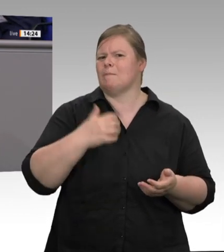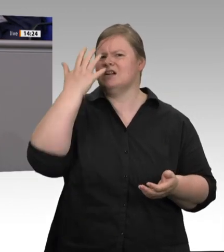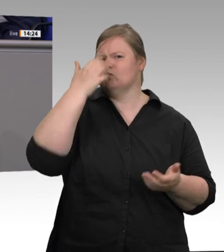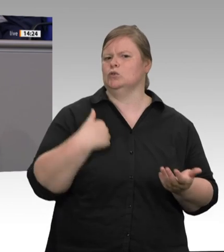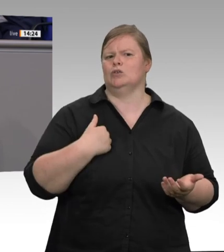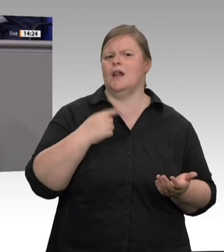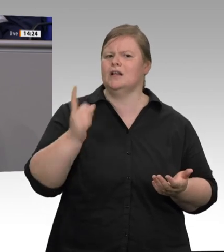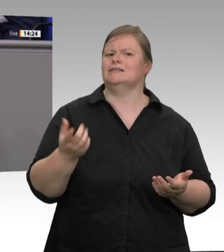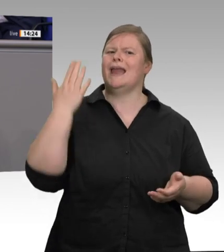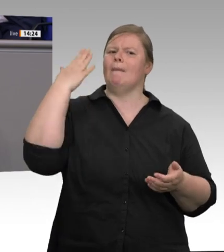massenhaften Coronainfektionsgeschehen in